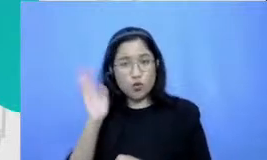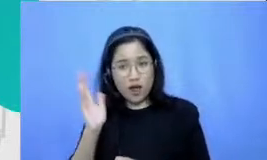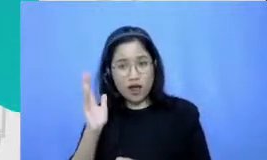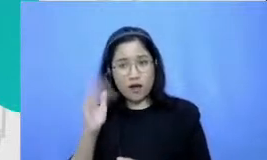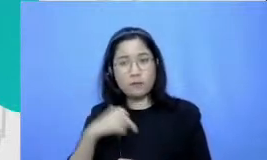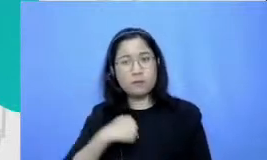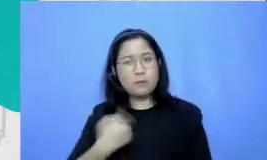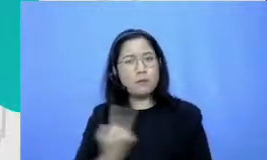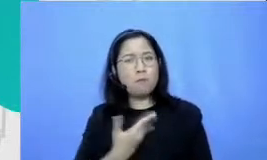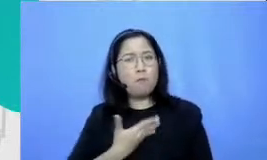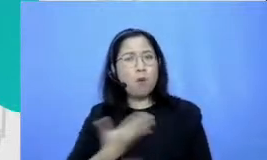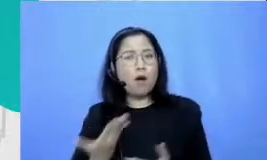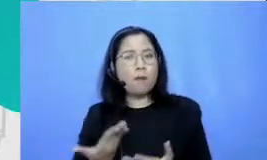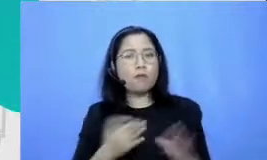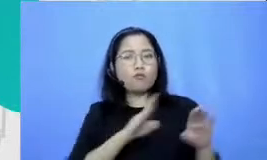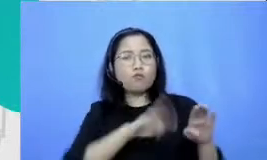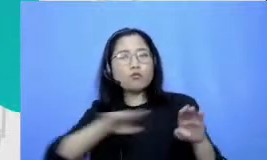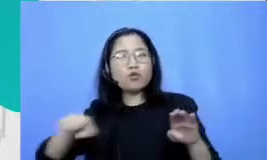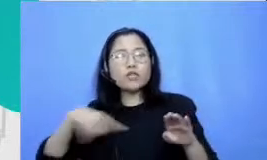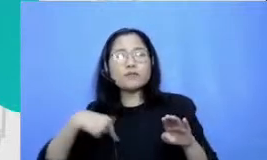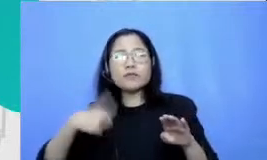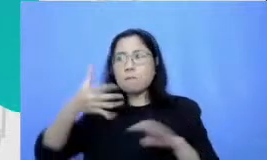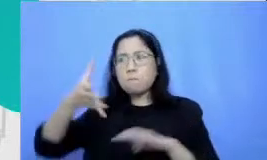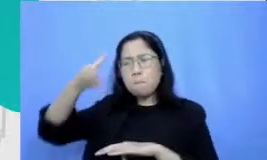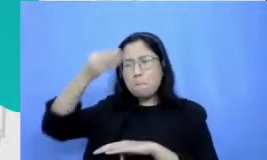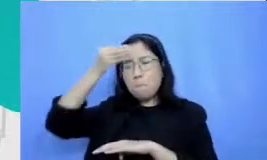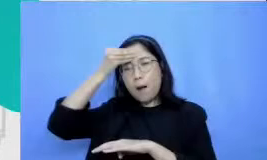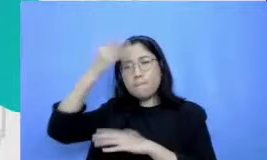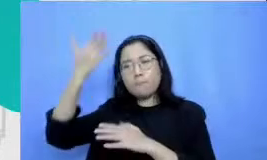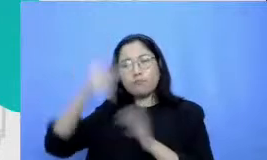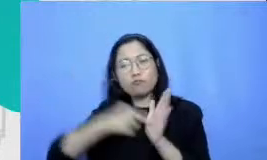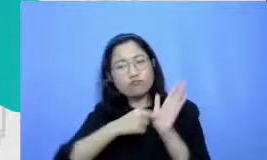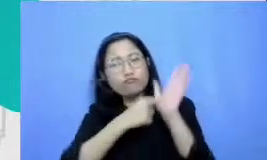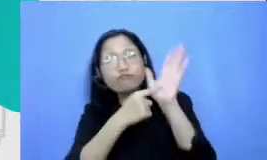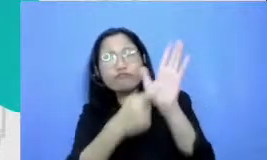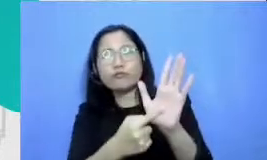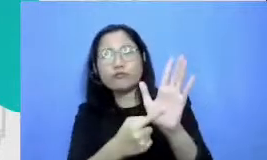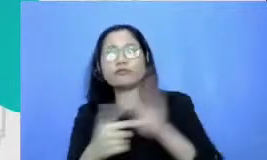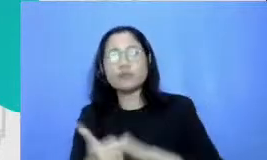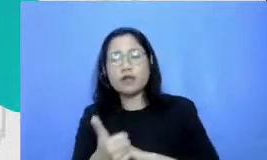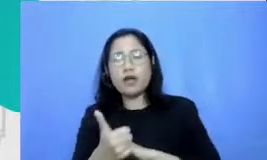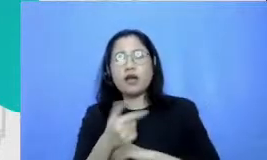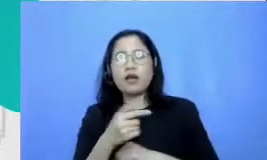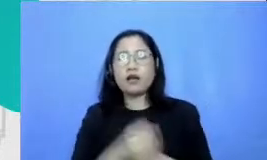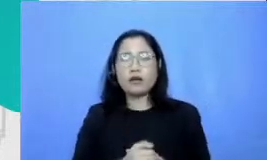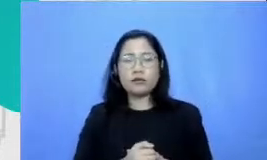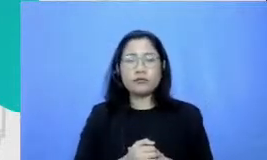bisa mendemonstrasikan pemahamannya disitu Bapak dan Ibu juga belum merumuskan Apa itu